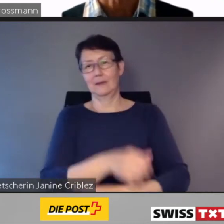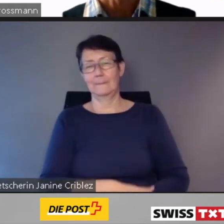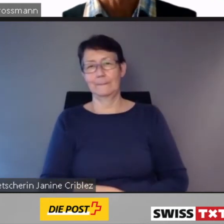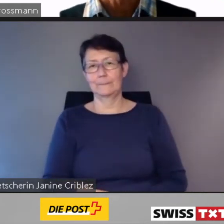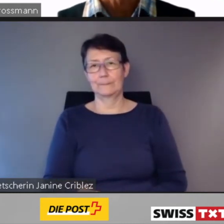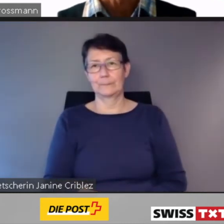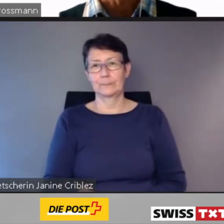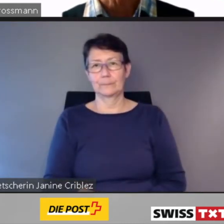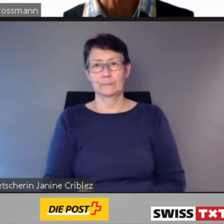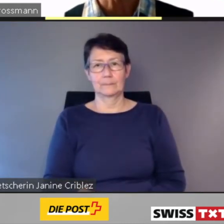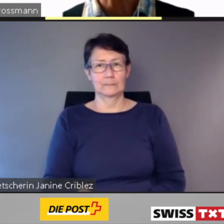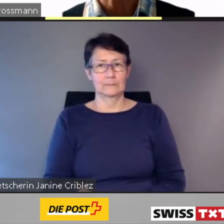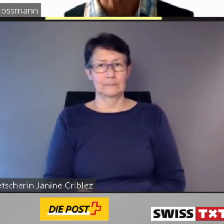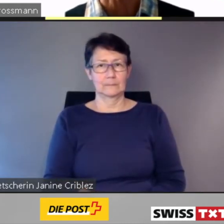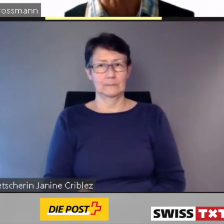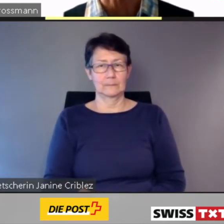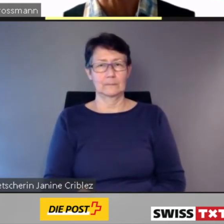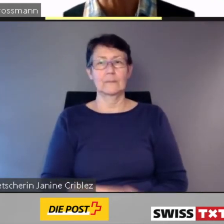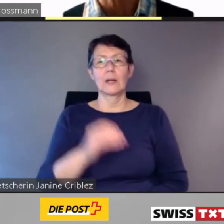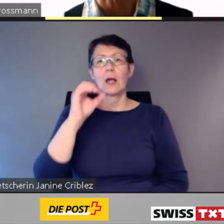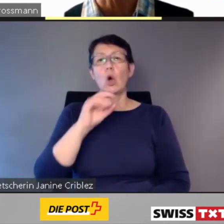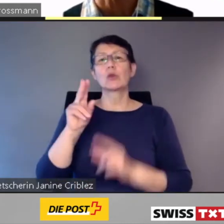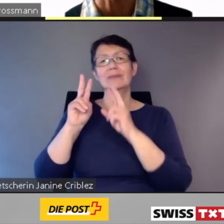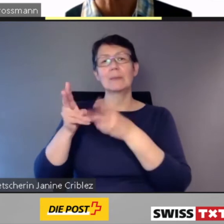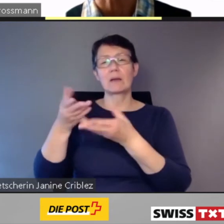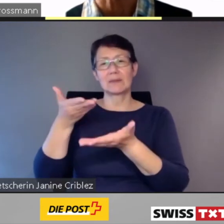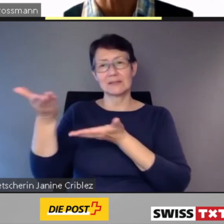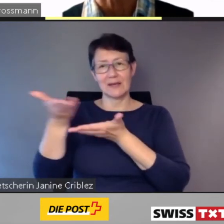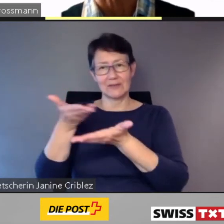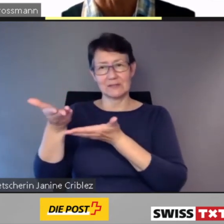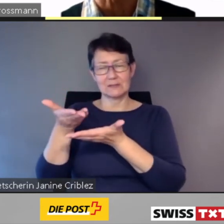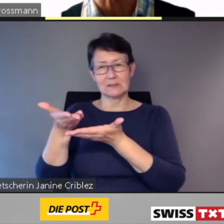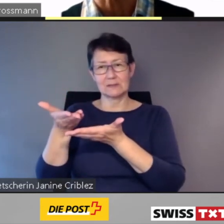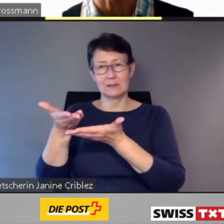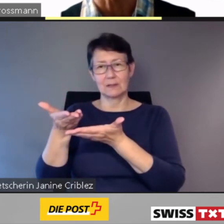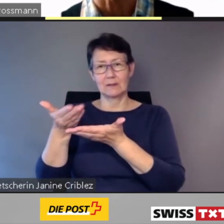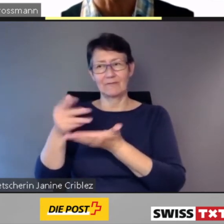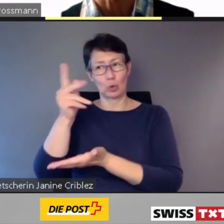On-Demand-Services kommen einerseits dem Kunden entgegen,